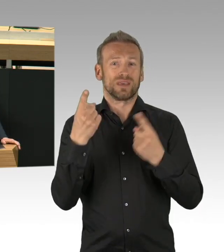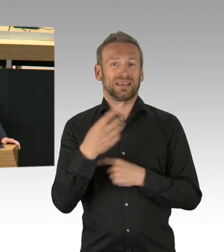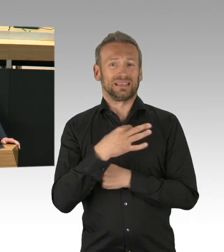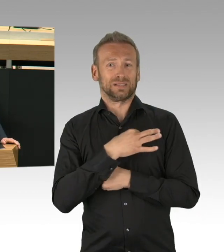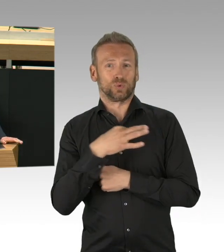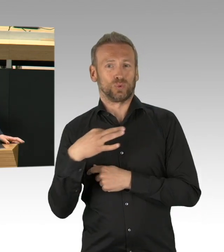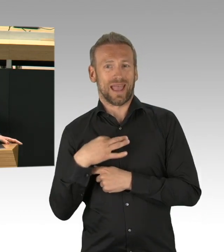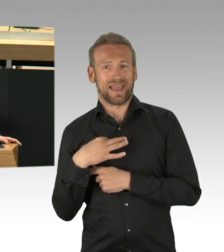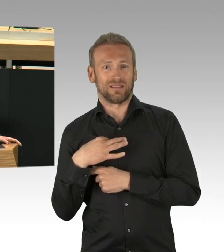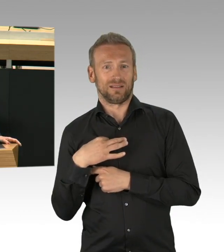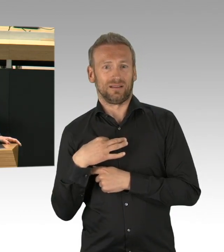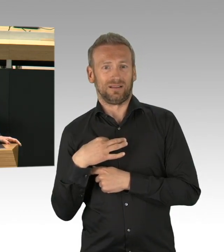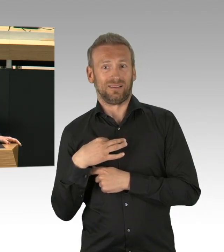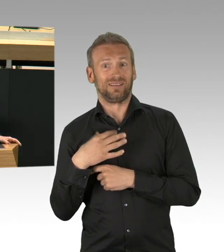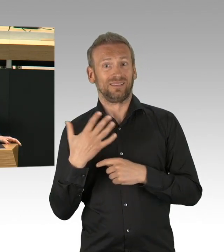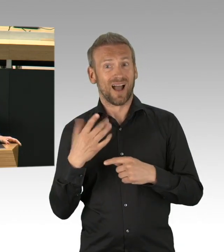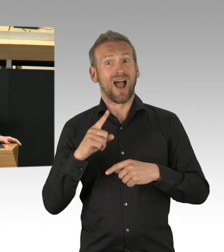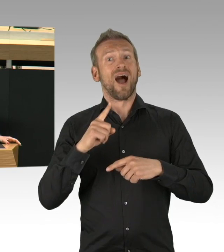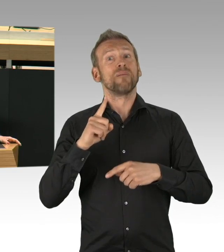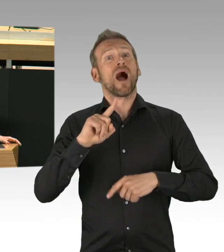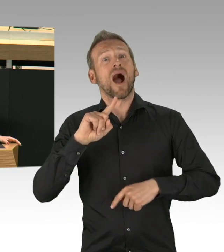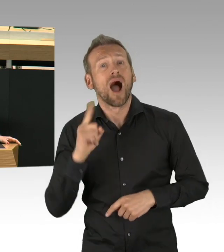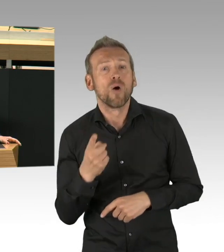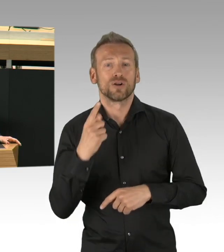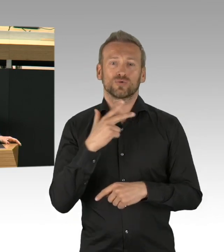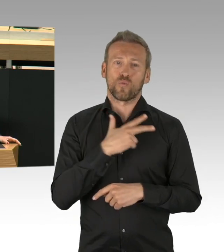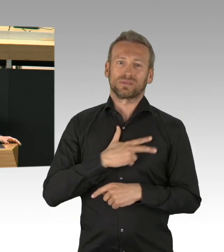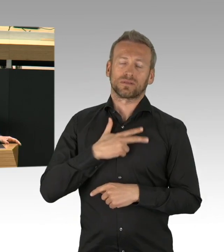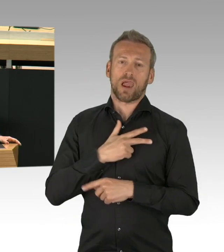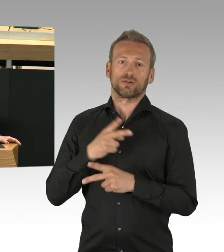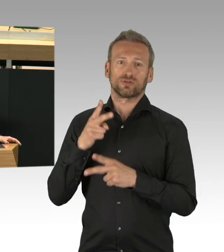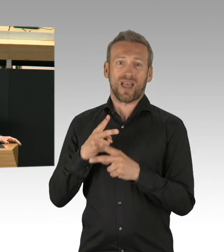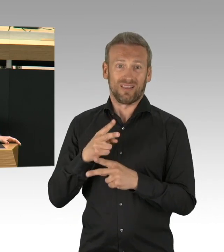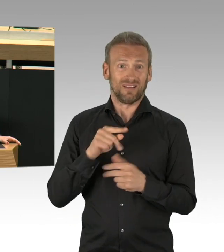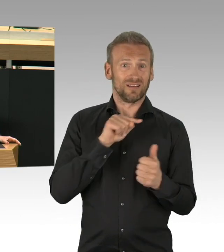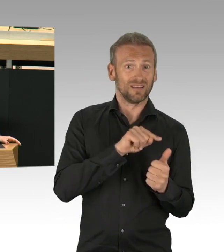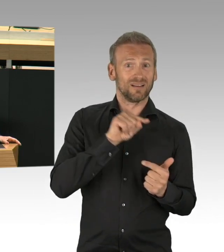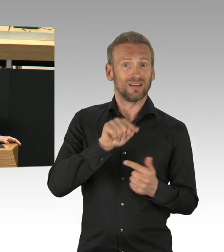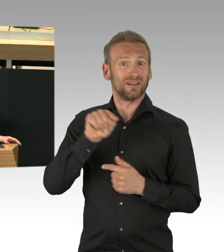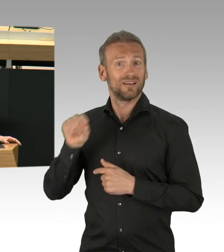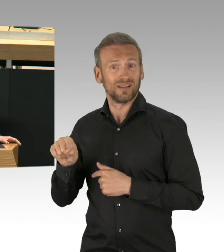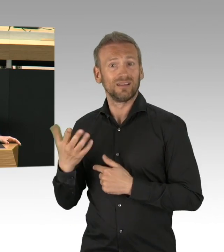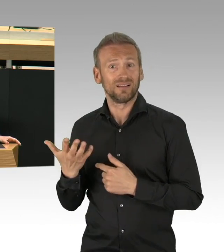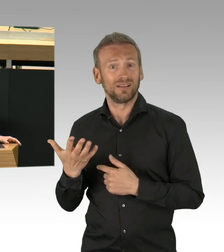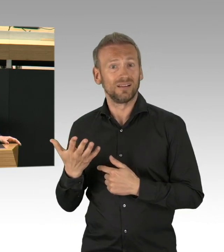Vorsorgeuntersuchungen werden ausgesetzt, Erstdiagnosen verspätet gestellt, das kann gravierende Folgen haben,